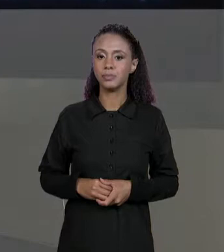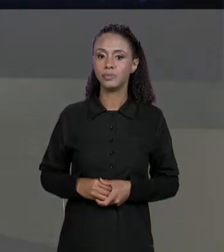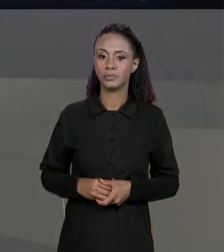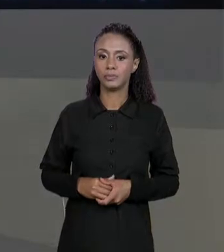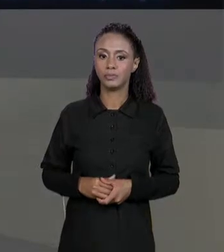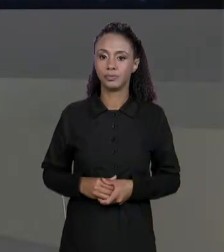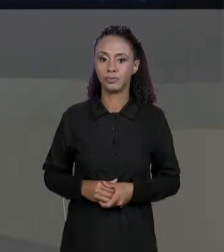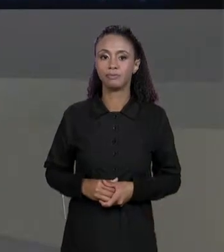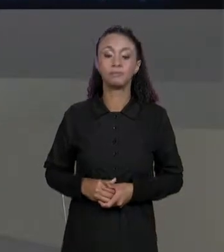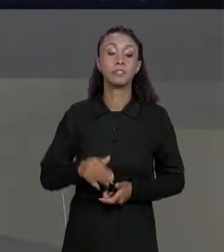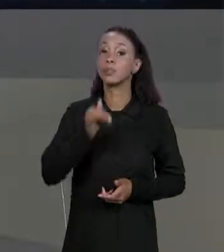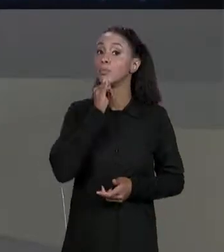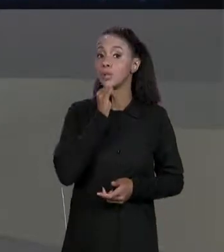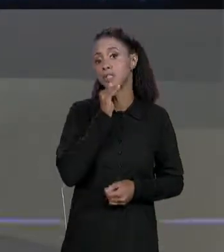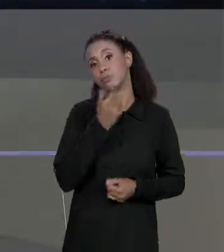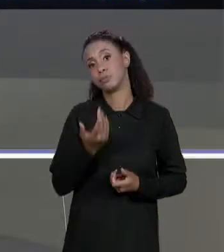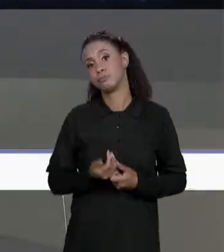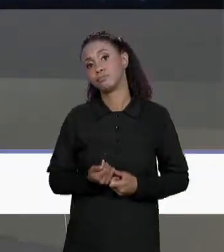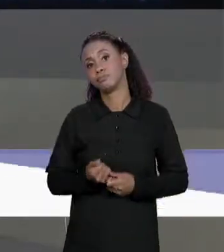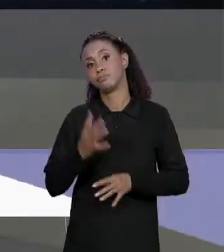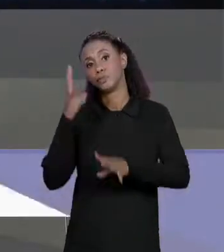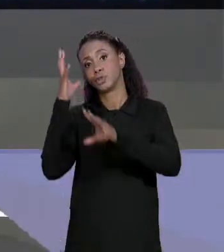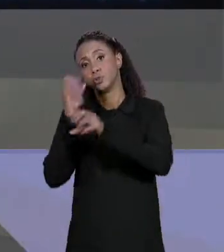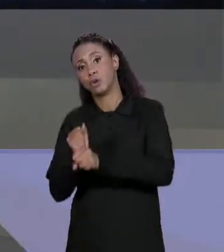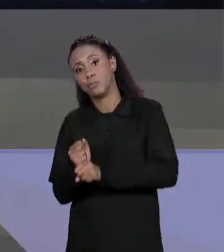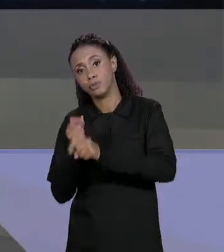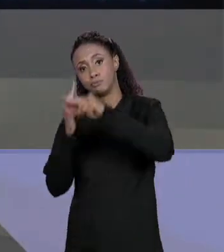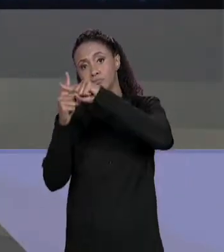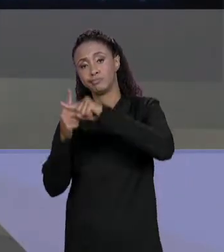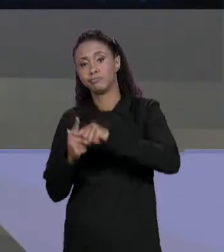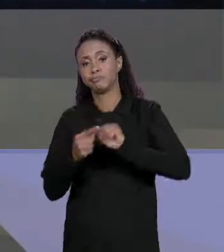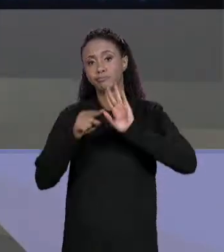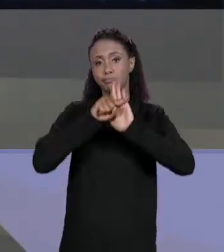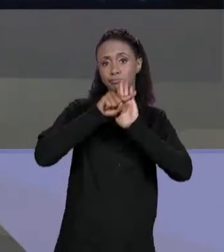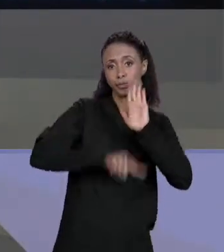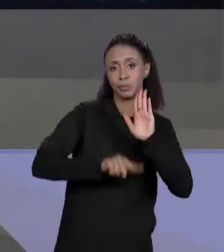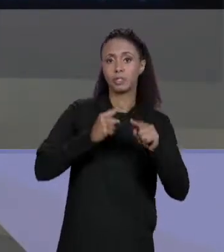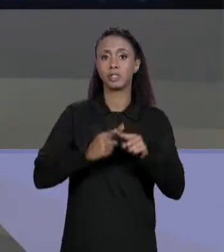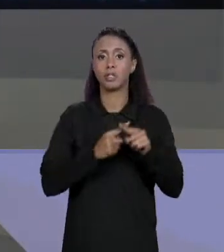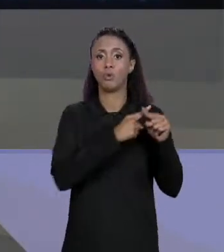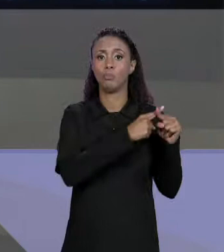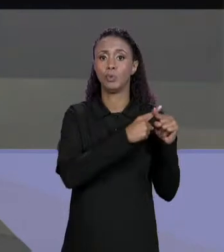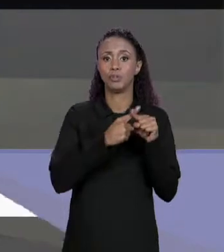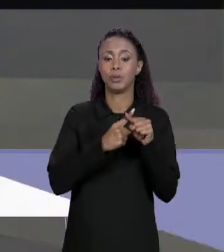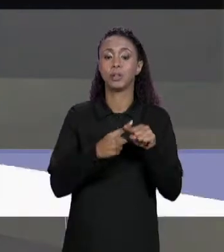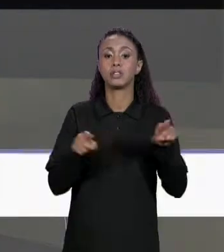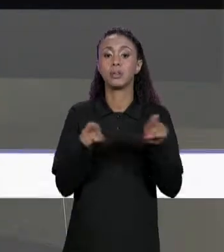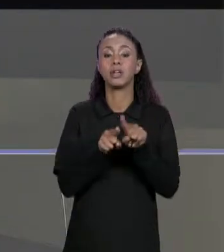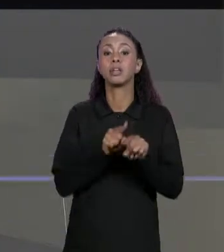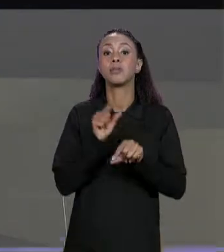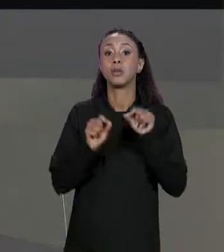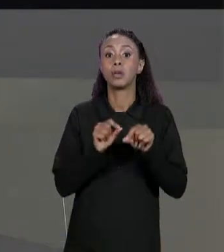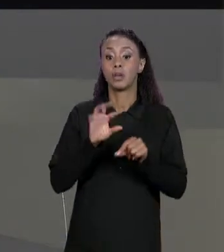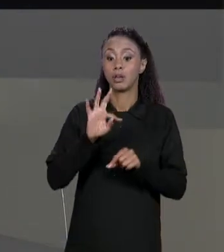OPERAÇÕES DE SOMA, SUBTRAÇÃO MULTIPLICAÇÃO E MATRIZ TRANSPOSTA. COMO QUE A GENTE